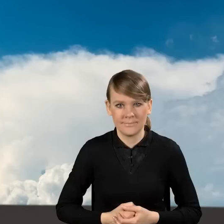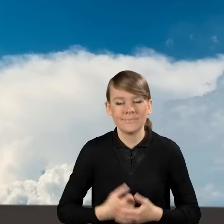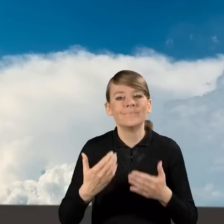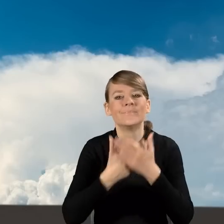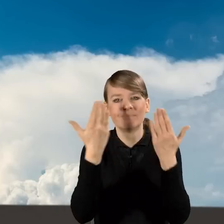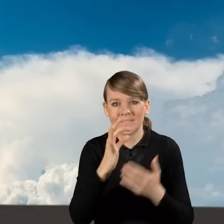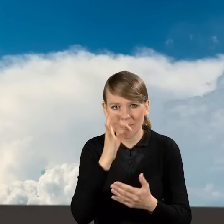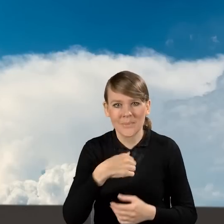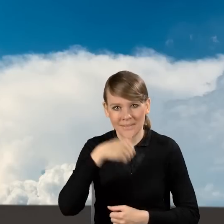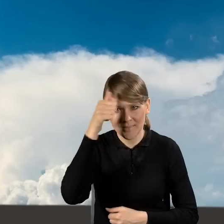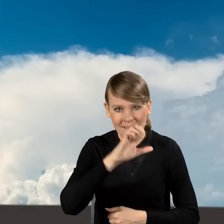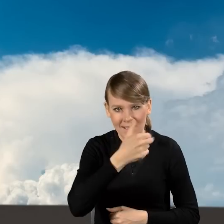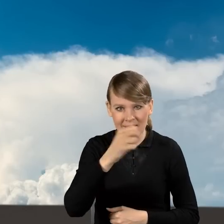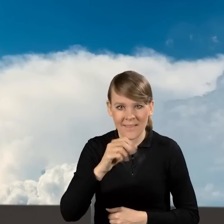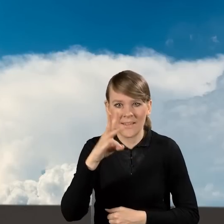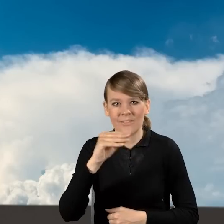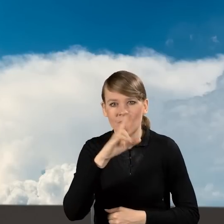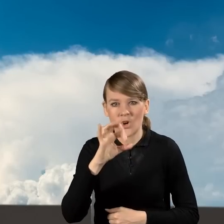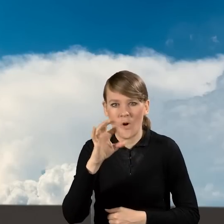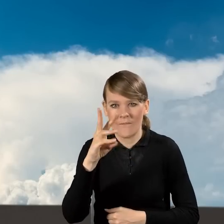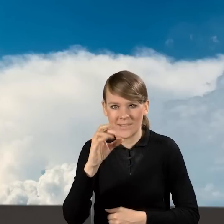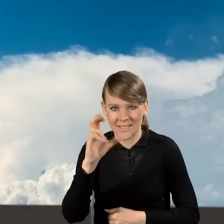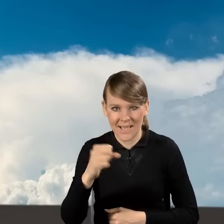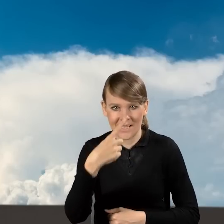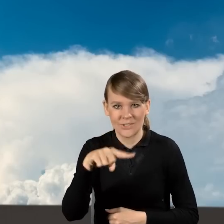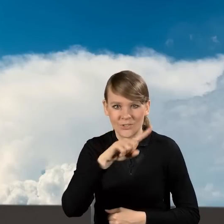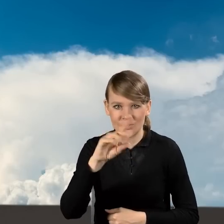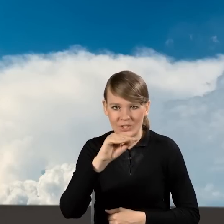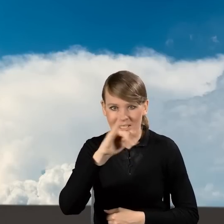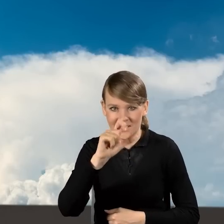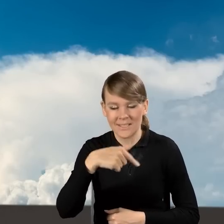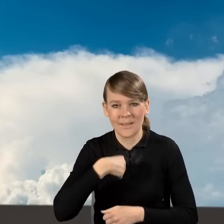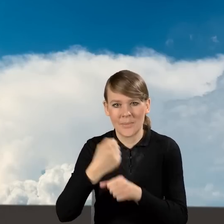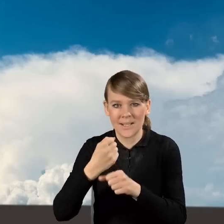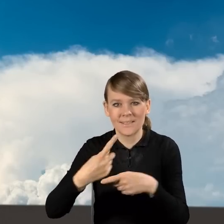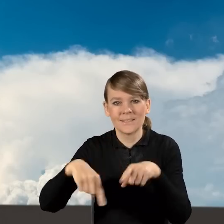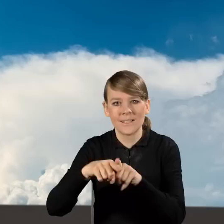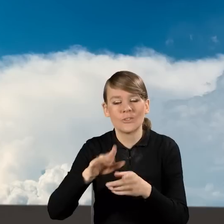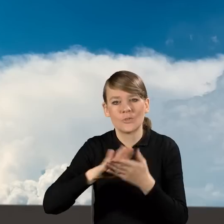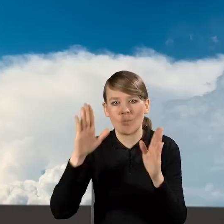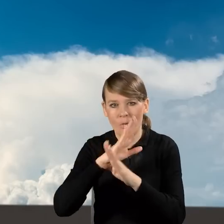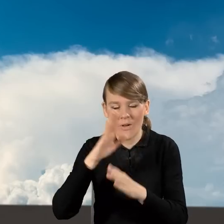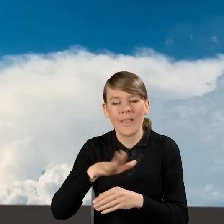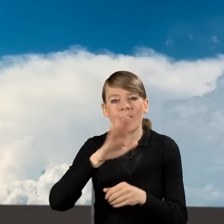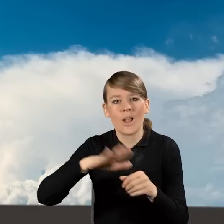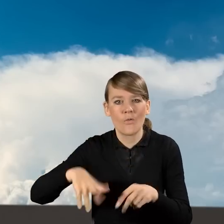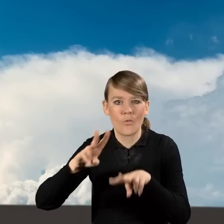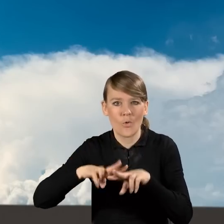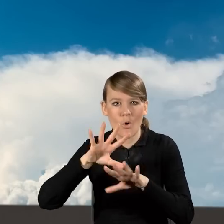Dzień dobry Państwu. Nazywam się Anna Wierzchołowska- Dziedzic, pracuje w Zespole Czystego Powietrza w Narodowym Funduszu Ochrony Środowiska i Gospodarki Wodnej.